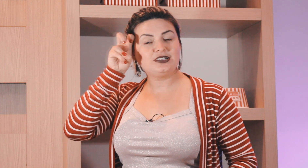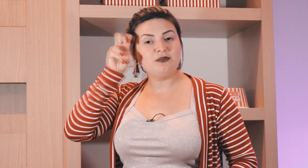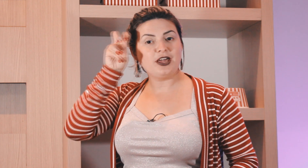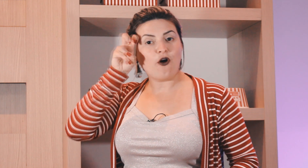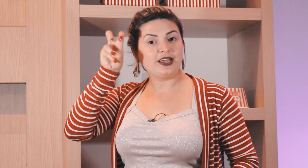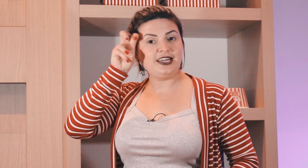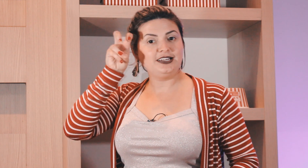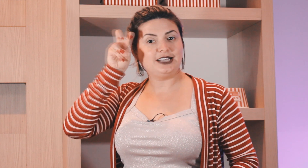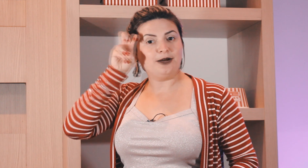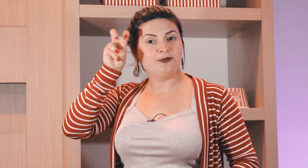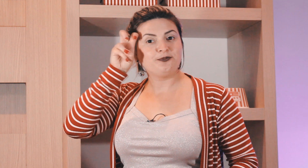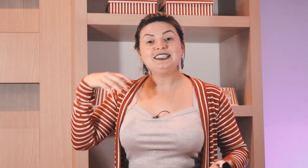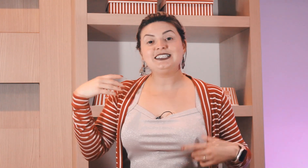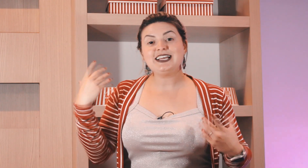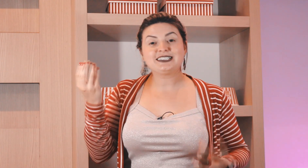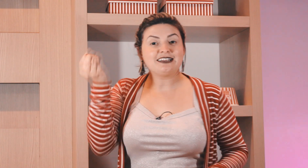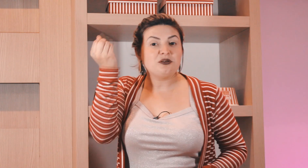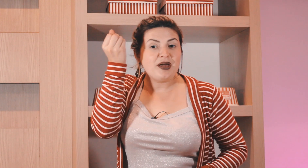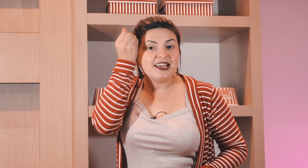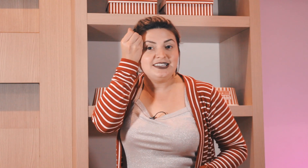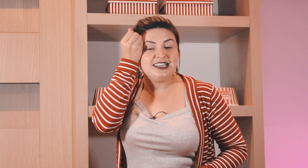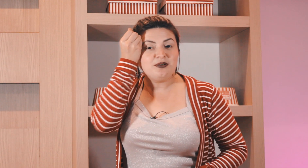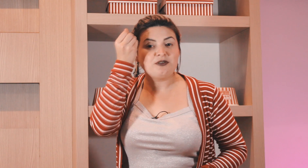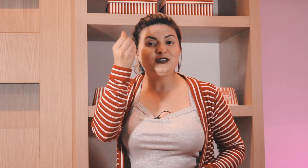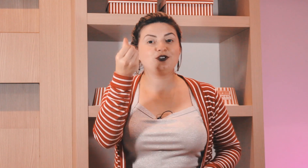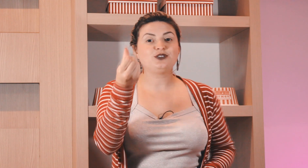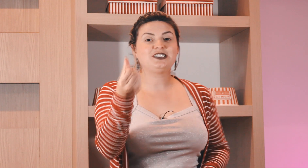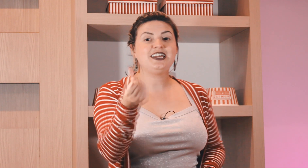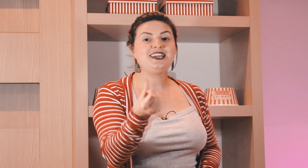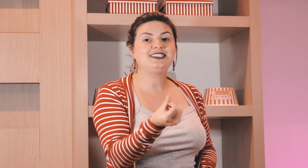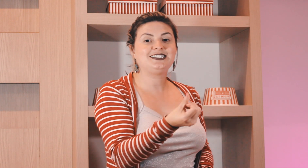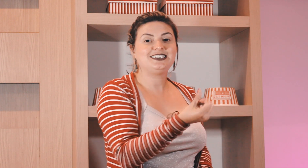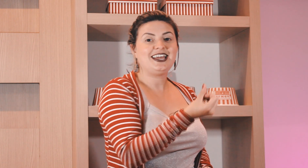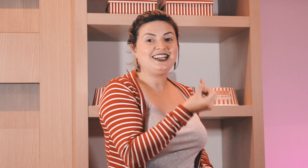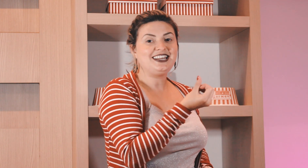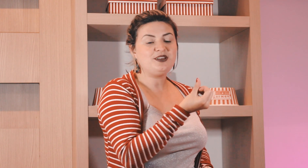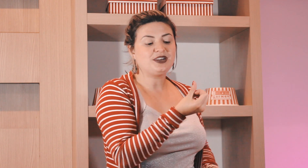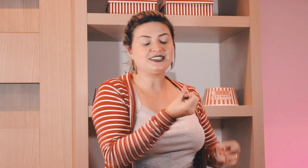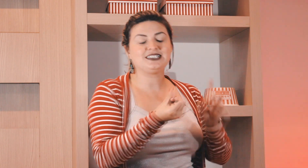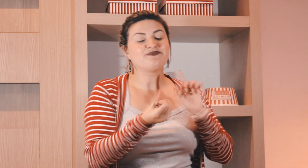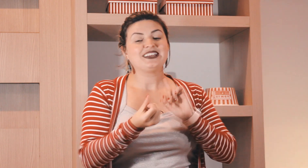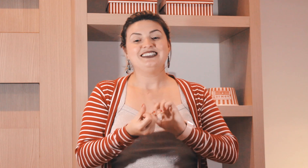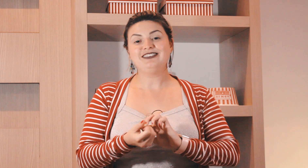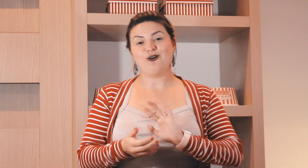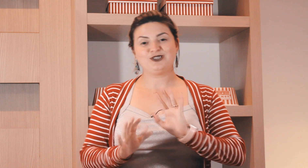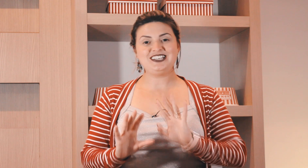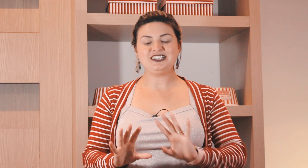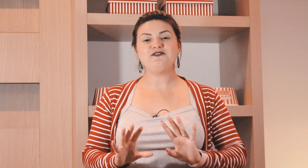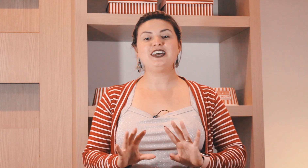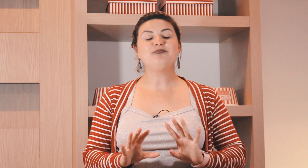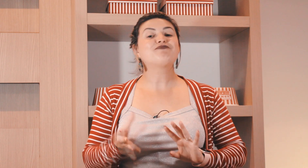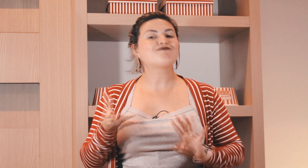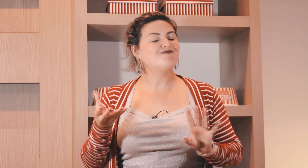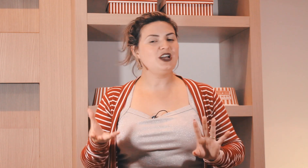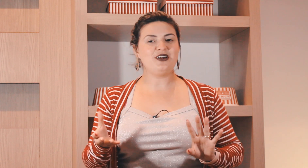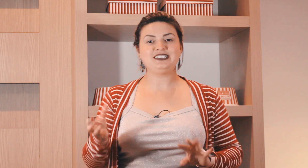têmpora também ó quinta, e sexta ?também é aqui em cima professora ? o seis em Libras, não! sexta-feira não